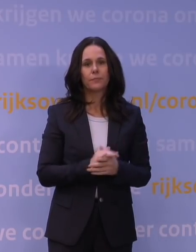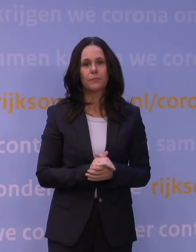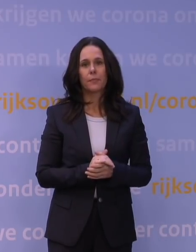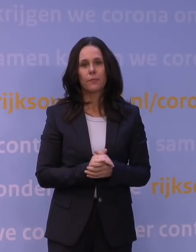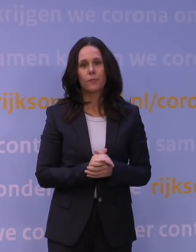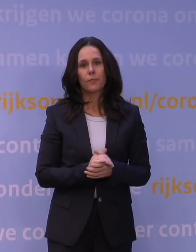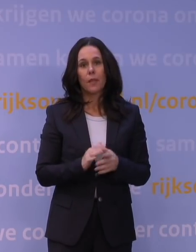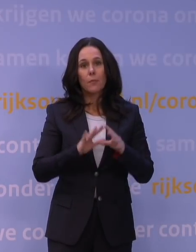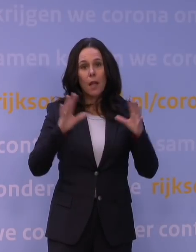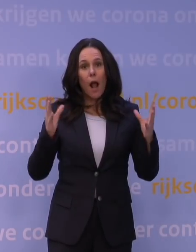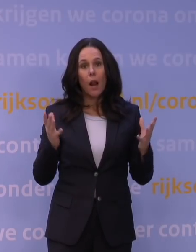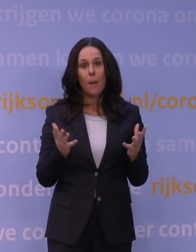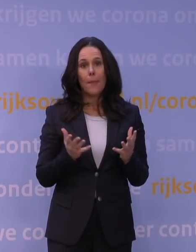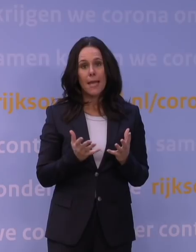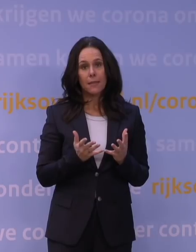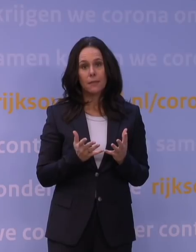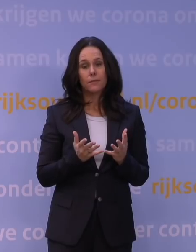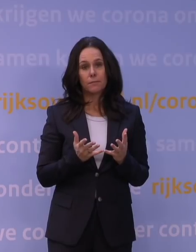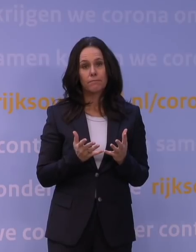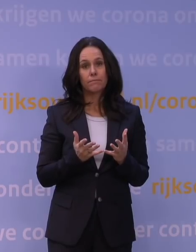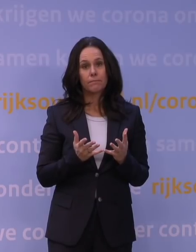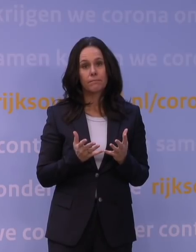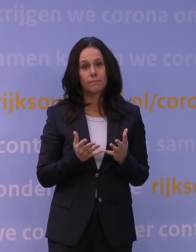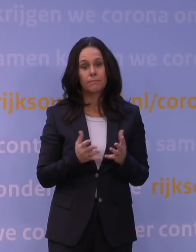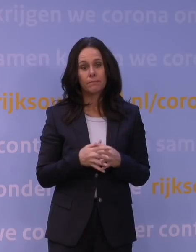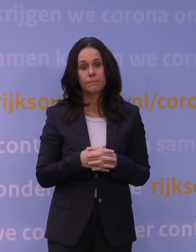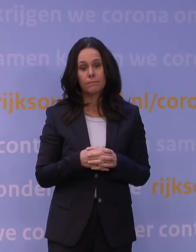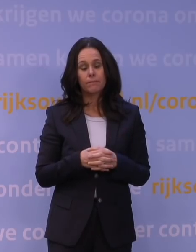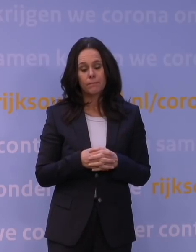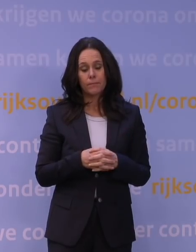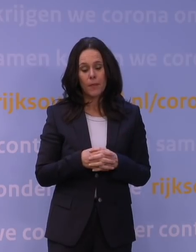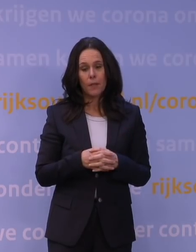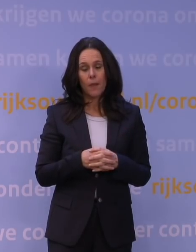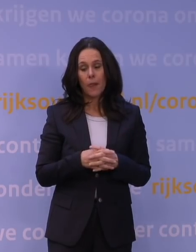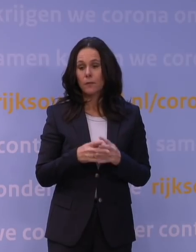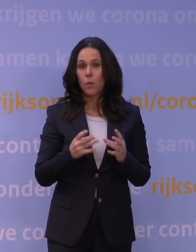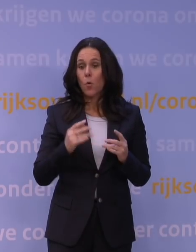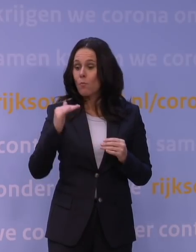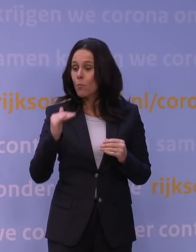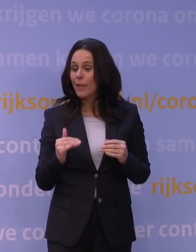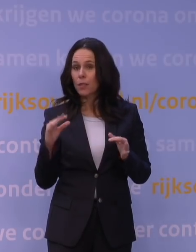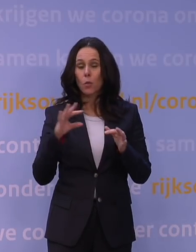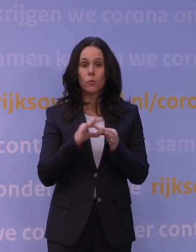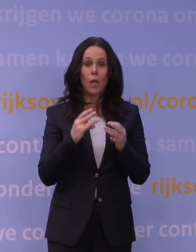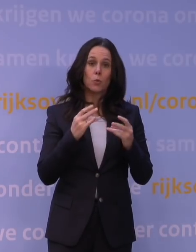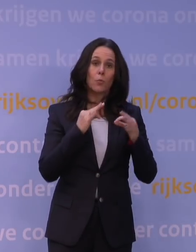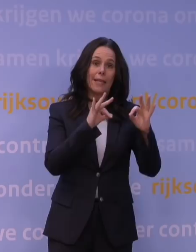Maar in z'n algemeenheid is het natuurlijk zo dat: hoe minder contacten, hoe beter. Maar er zijn natuurlijk afwegingen